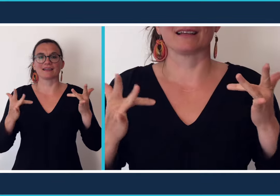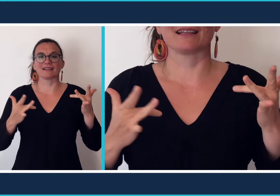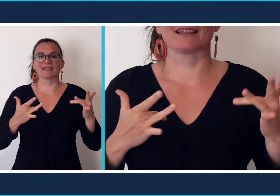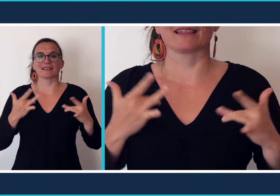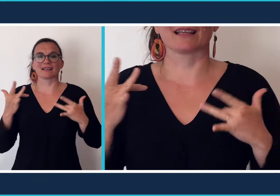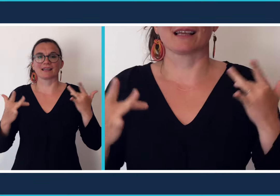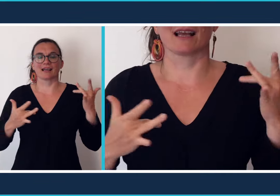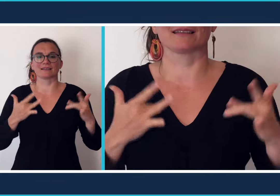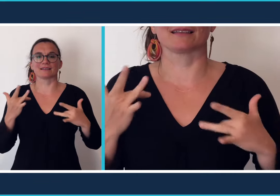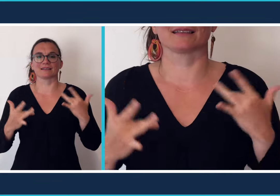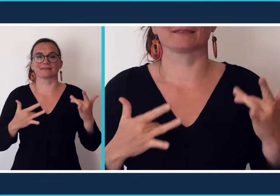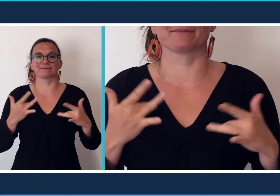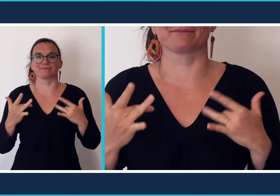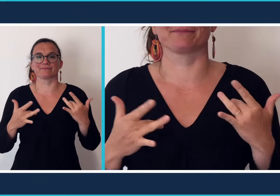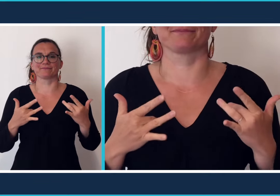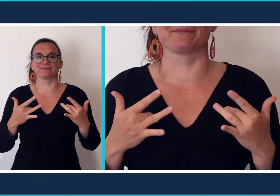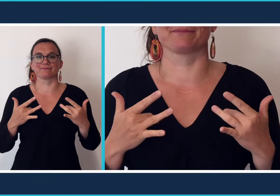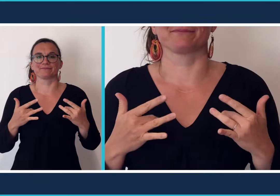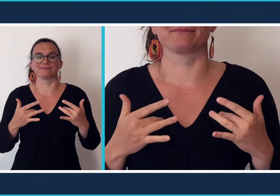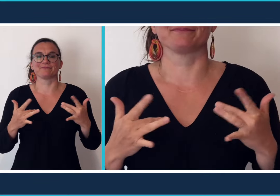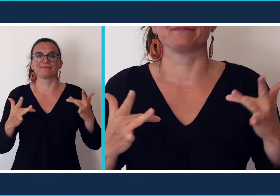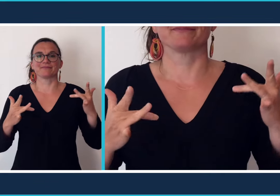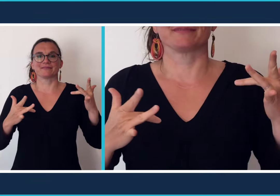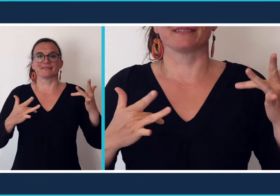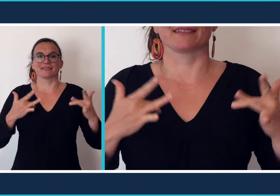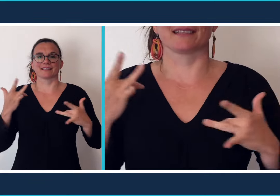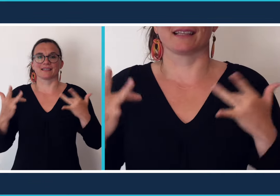[Théâtre]